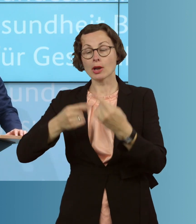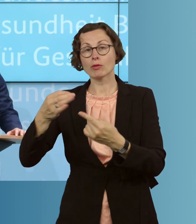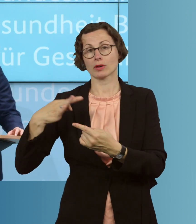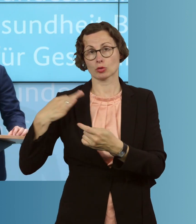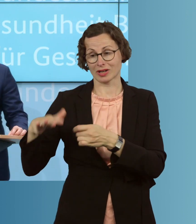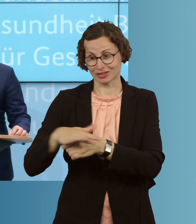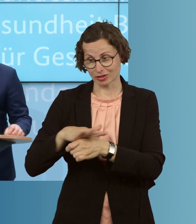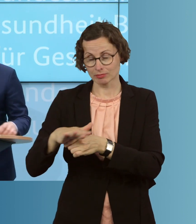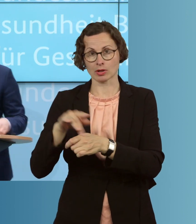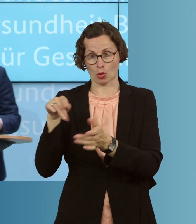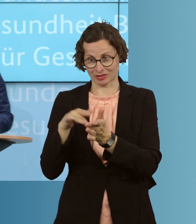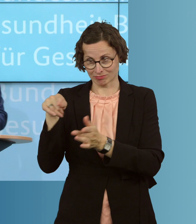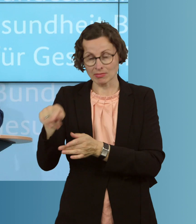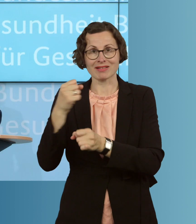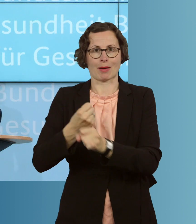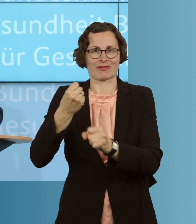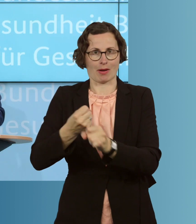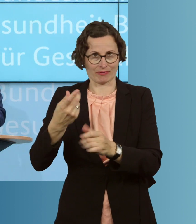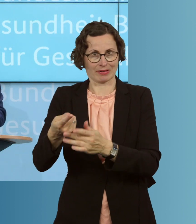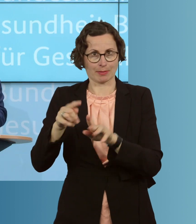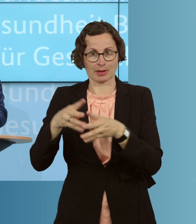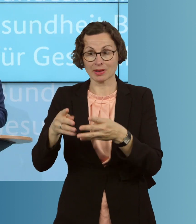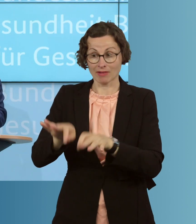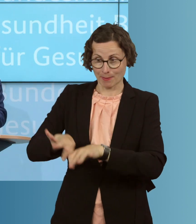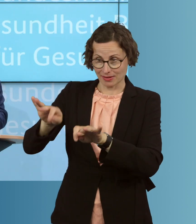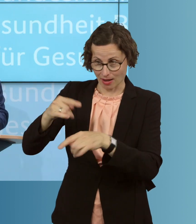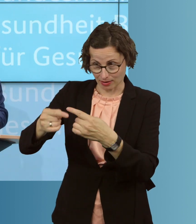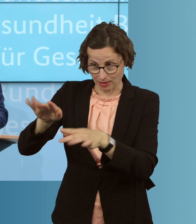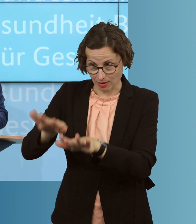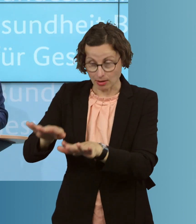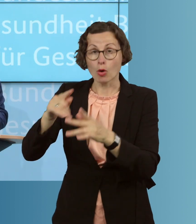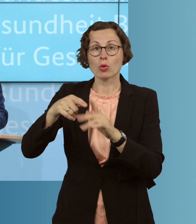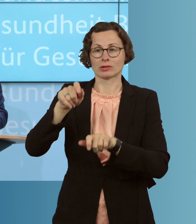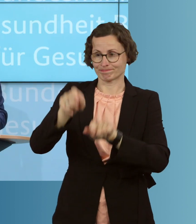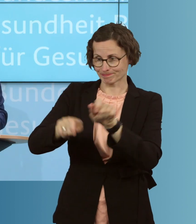gegen diese Epidemie verbessern und die Akteure in diesem System dabei